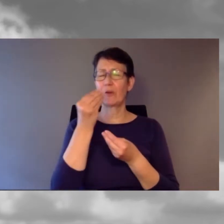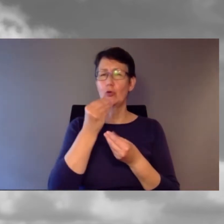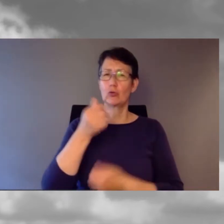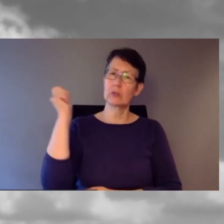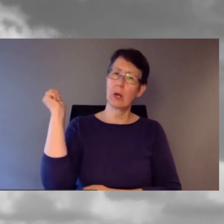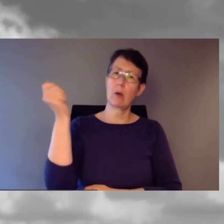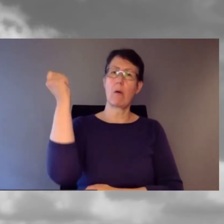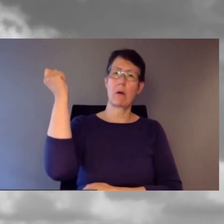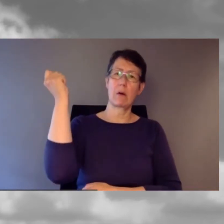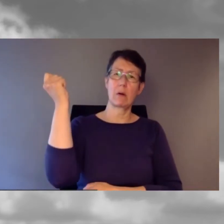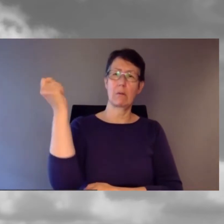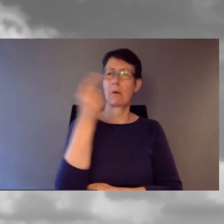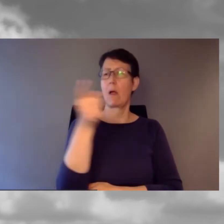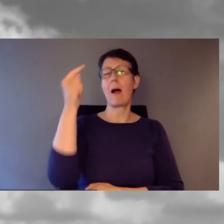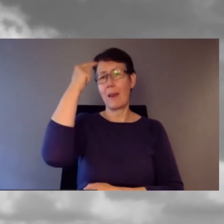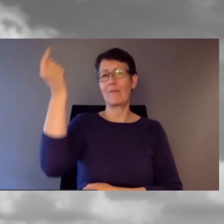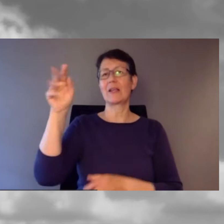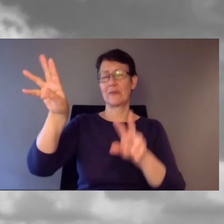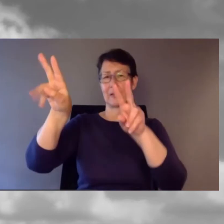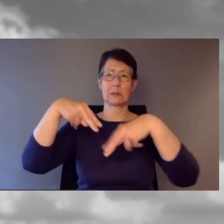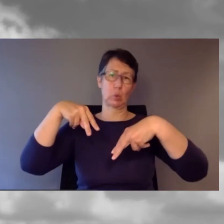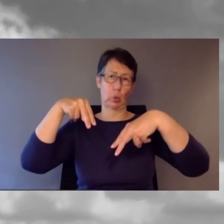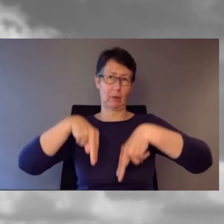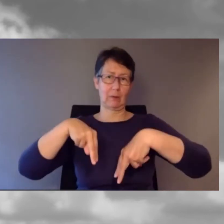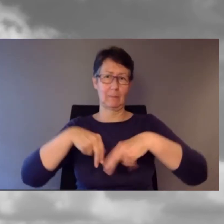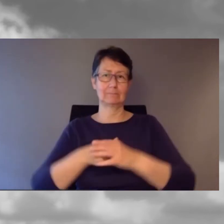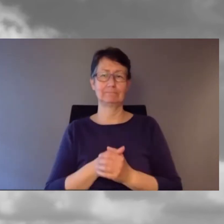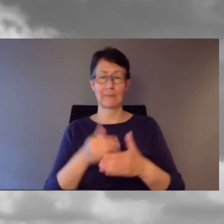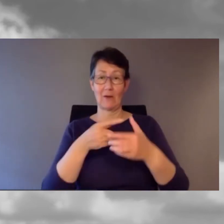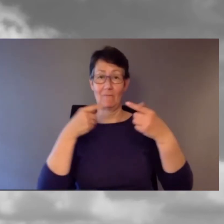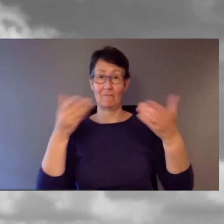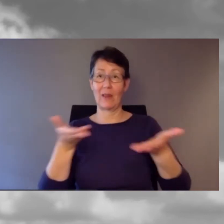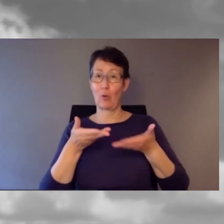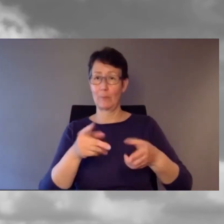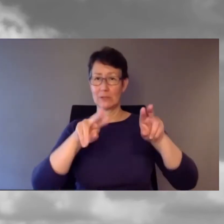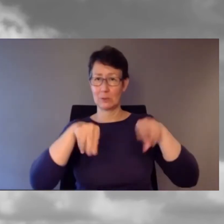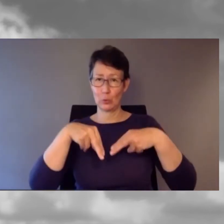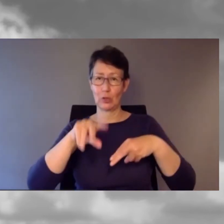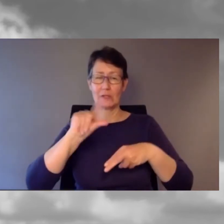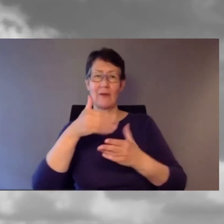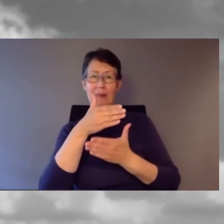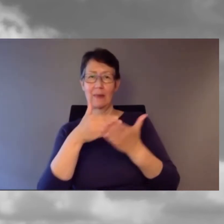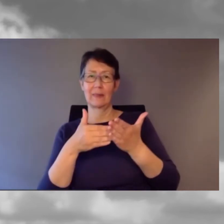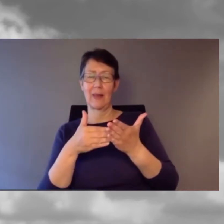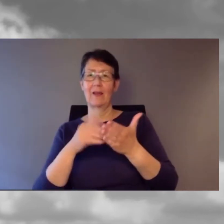damit Sie wissen, dass Sie zurückkommen sollen. Wir kommen zurück zum zweiten Teil der E- Accessibility-Fachtagung.